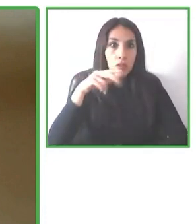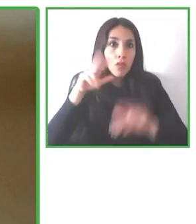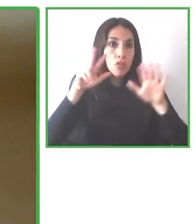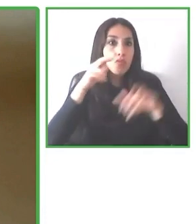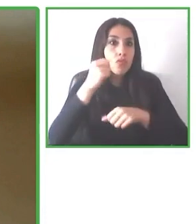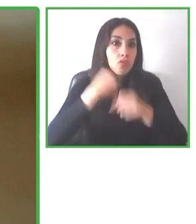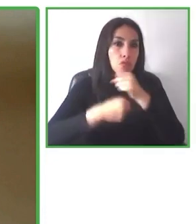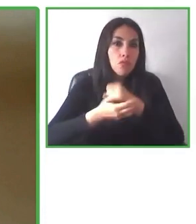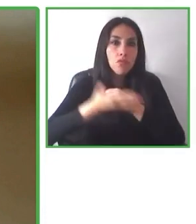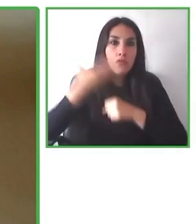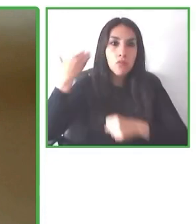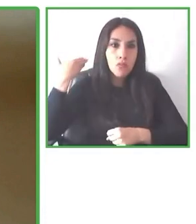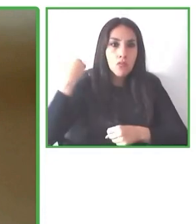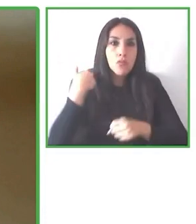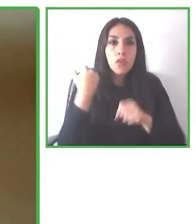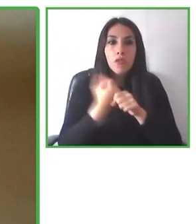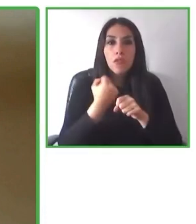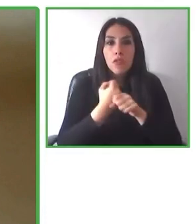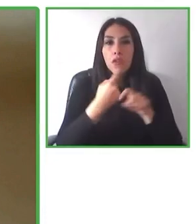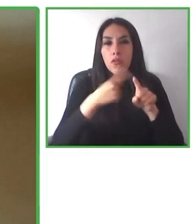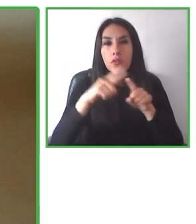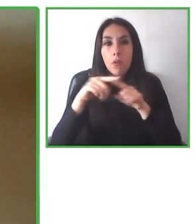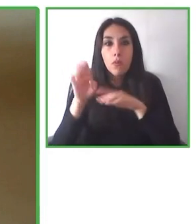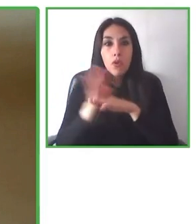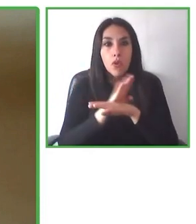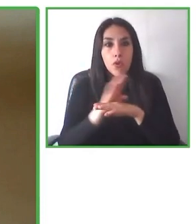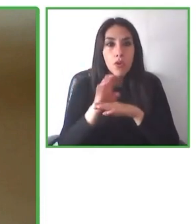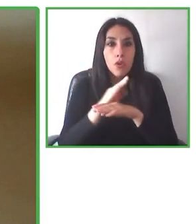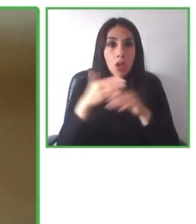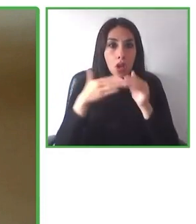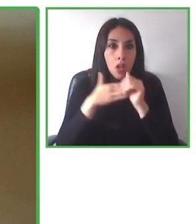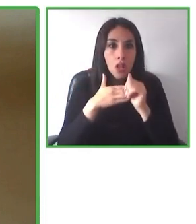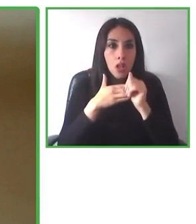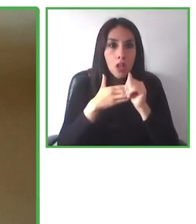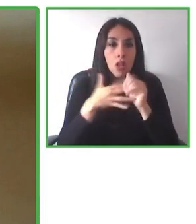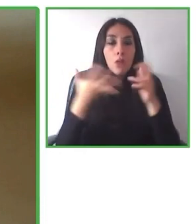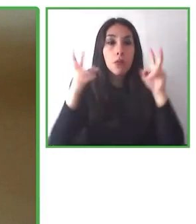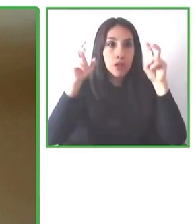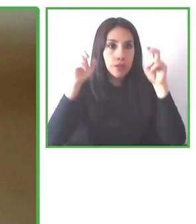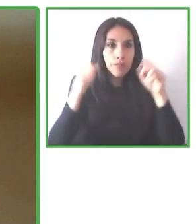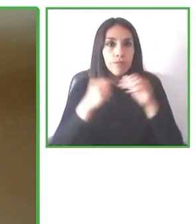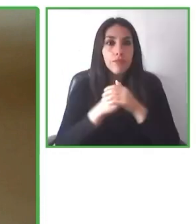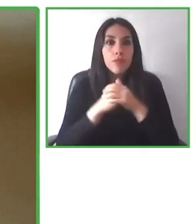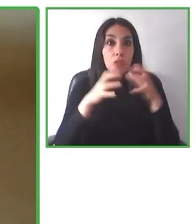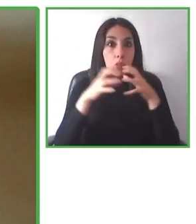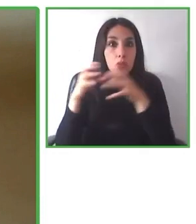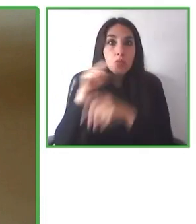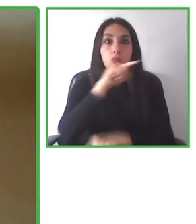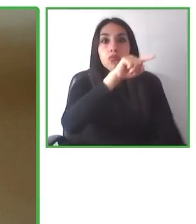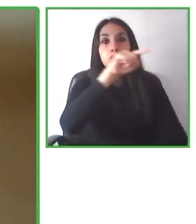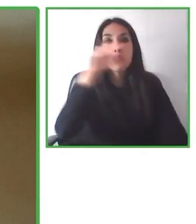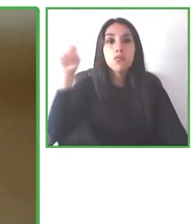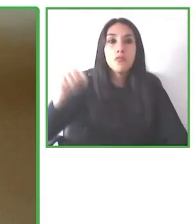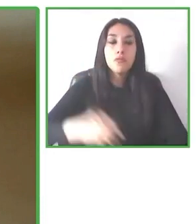A continuación vamos a tener el honor de contar con Glenda Durán, que nos va a hablar